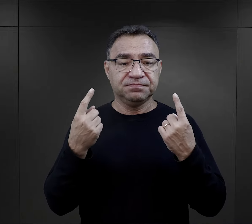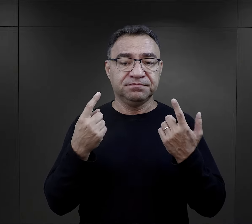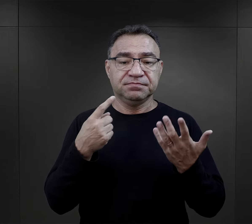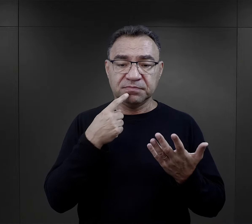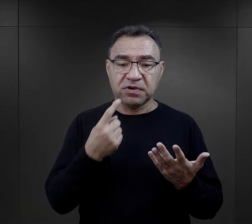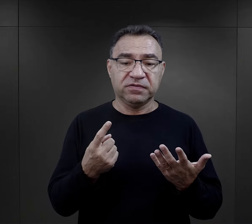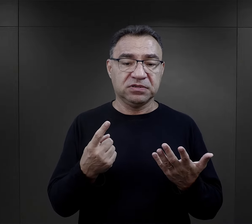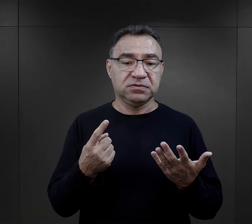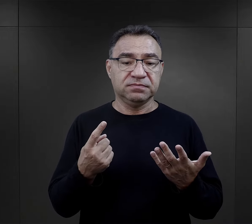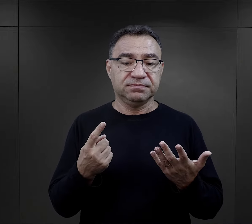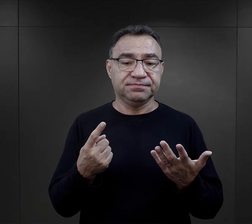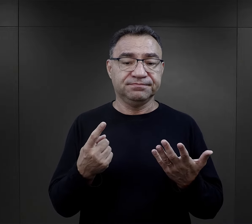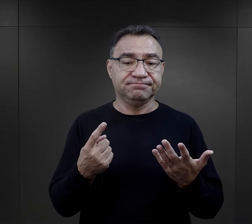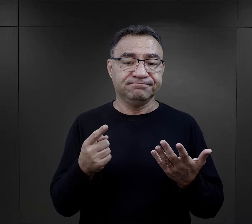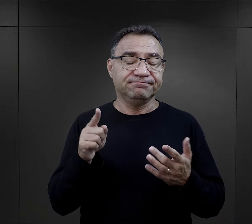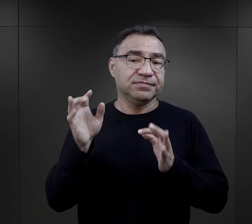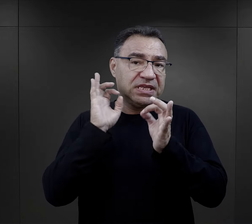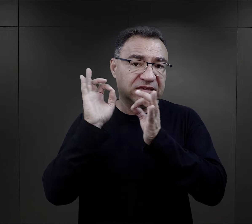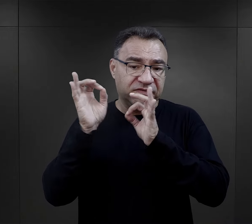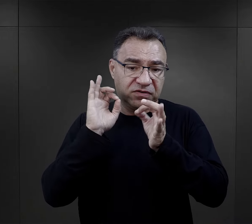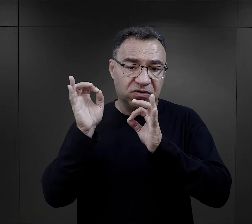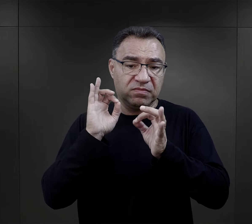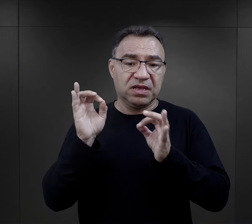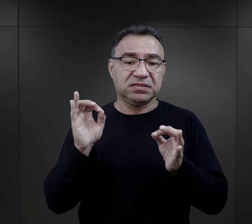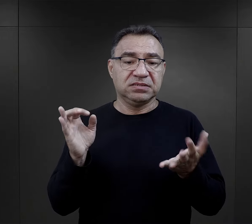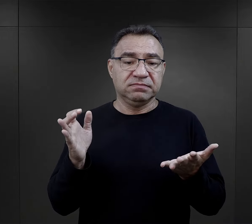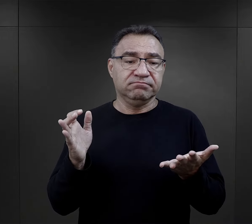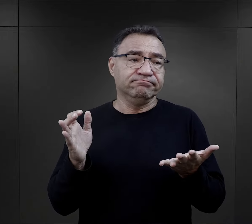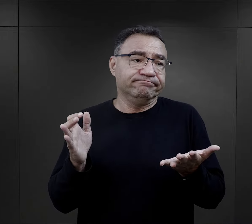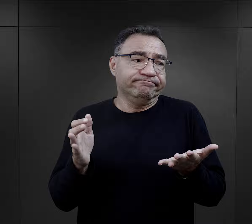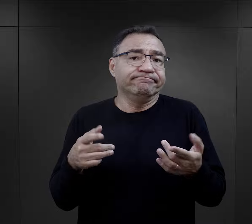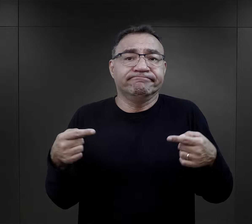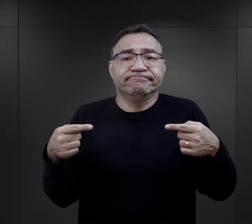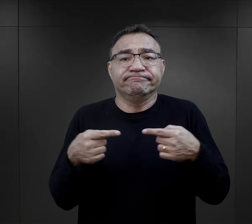uznał, że ten sposób informacji był właściwy,